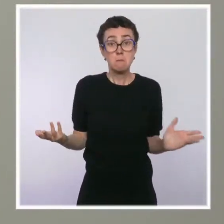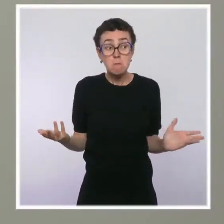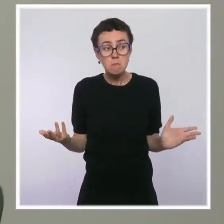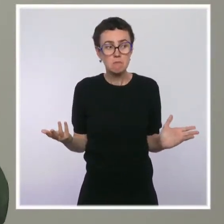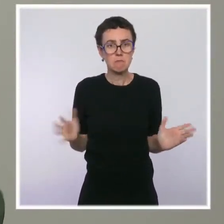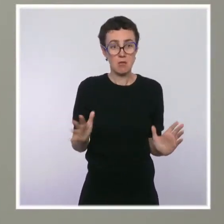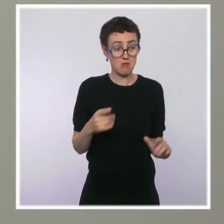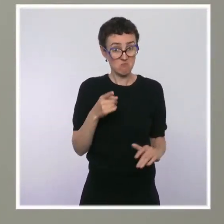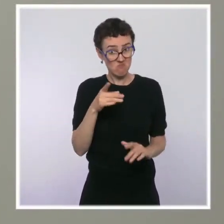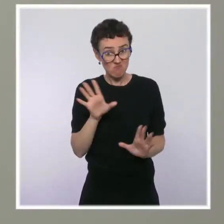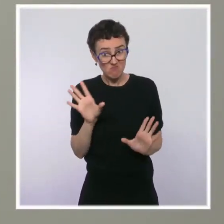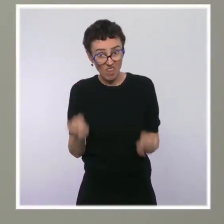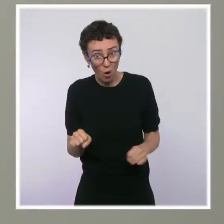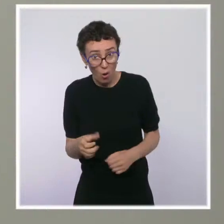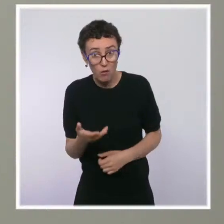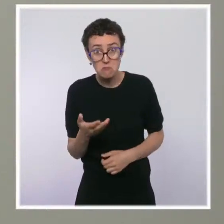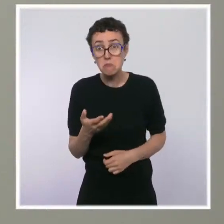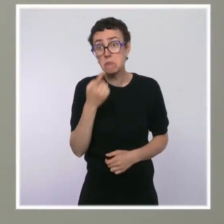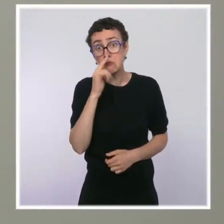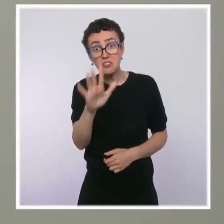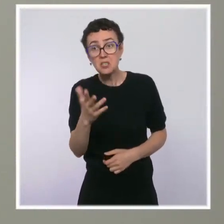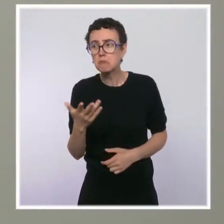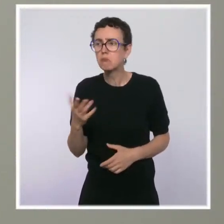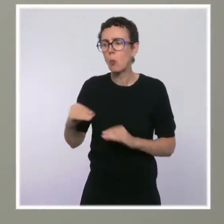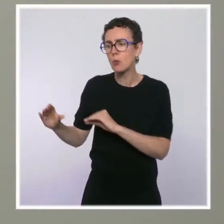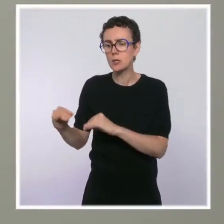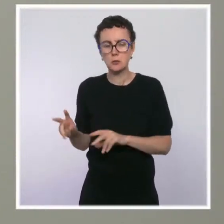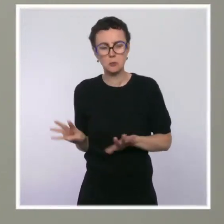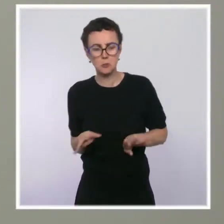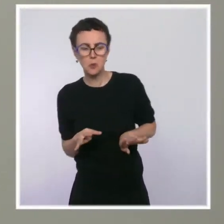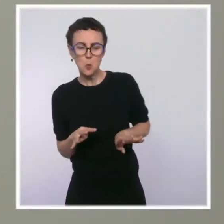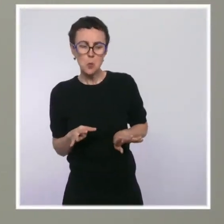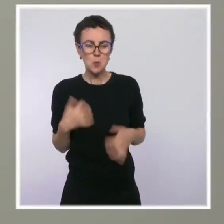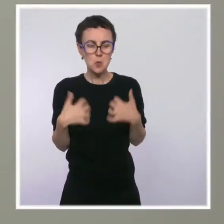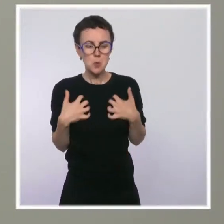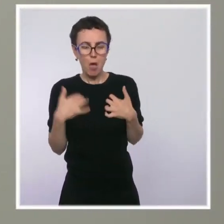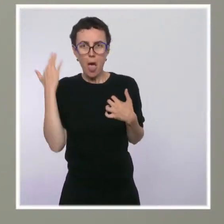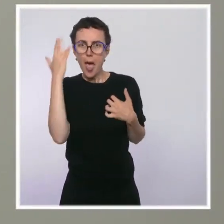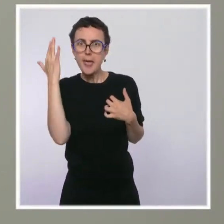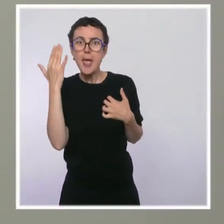par exemple comme dans ce quartier où il y a une école près de laquelle se trouverait une de ces salles ?